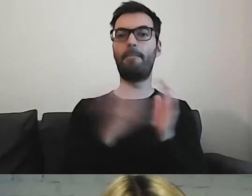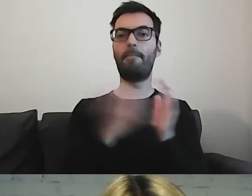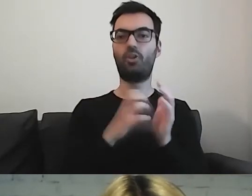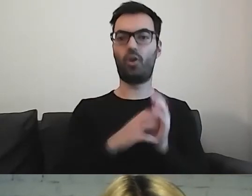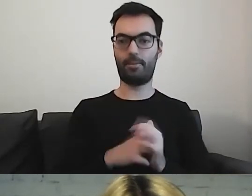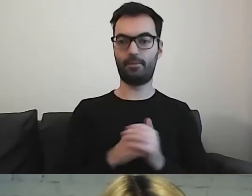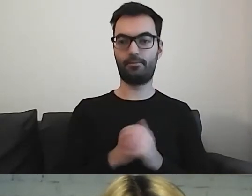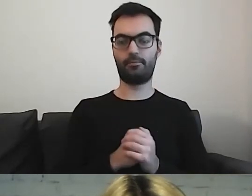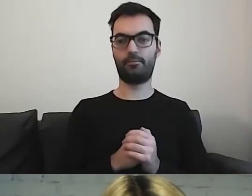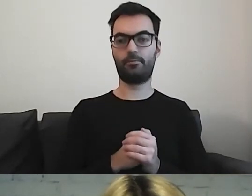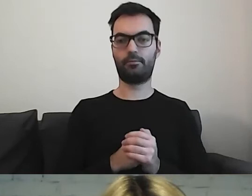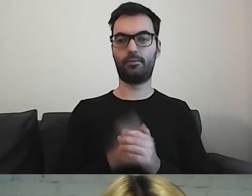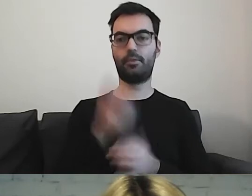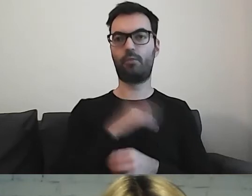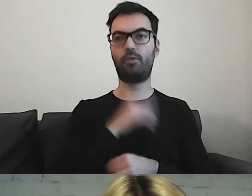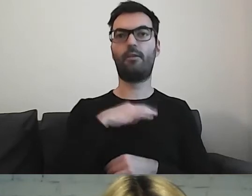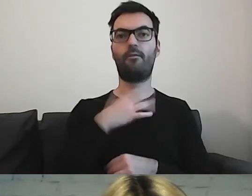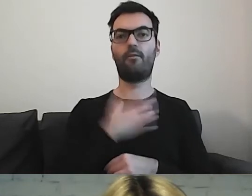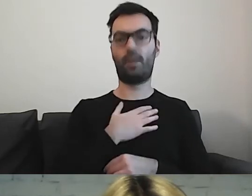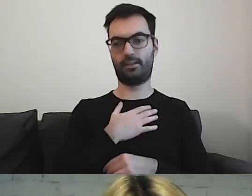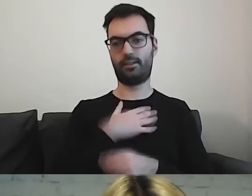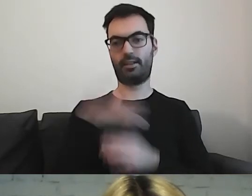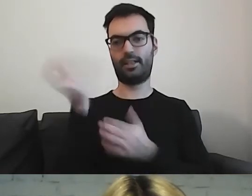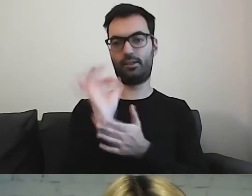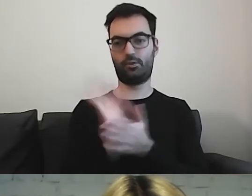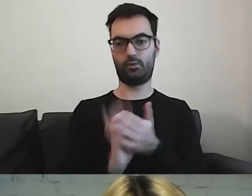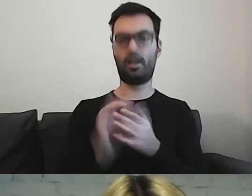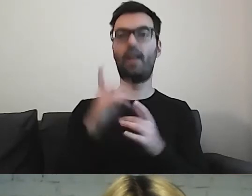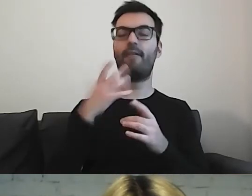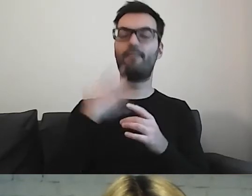Można mieć własne rysunki. Dobrze, żeby naprawdę były zrozumiałe.